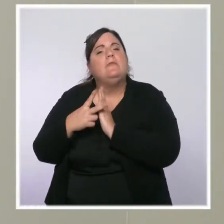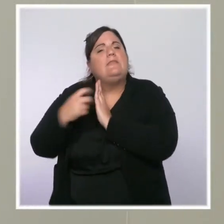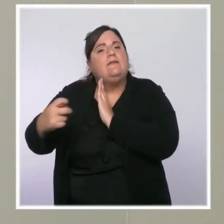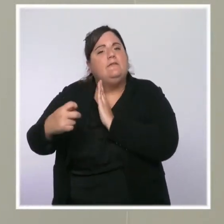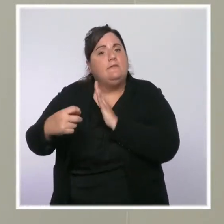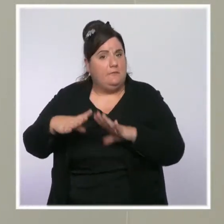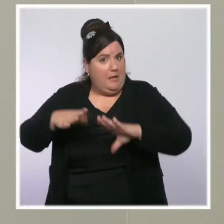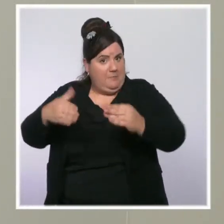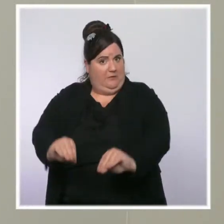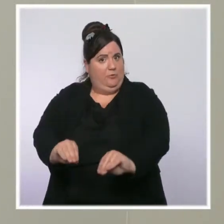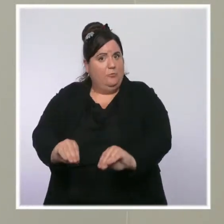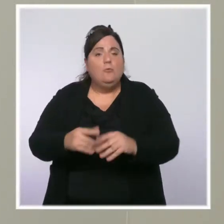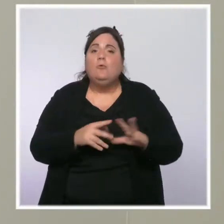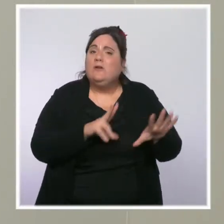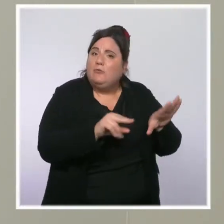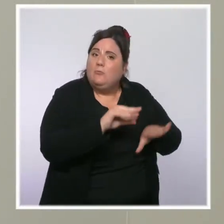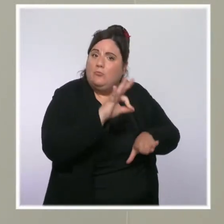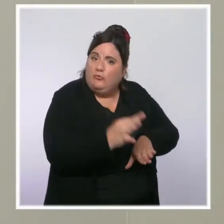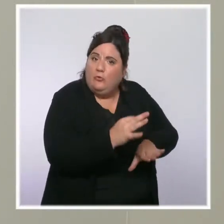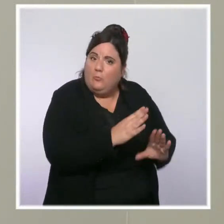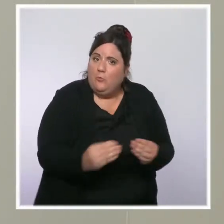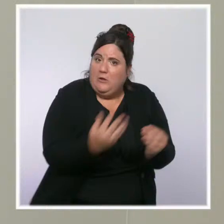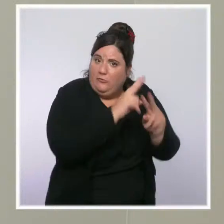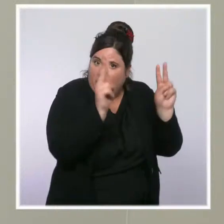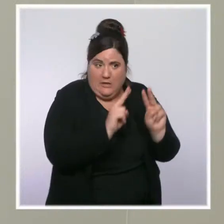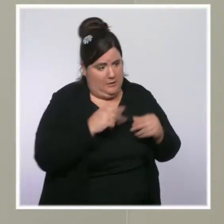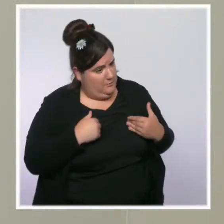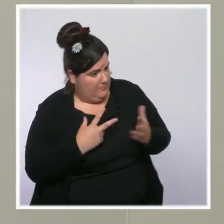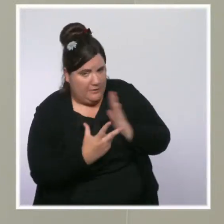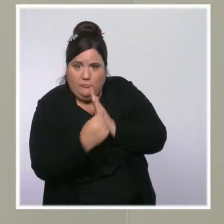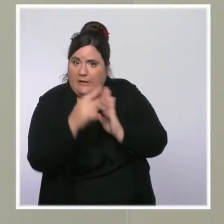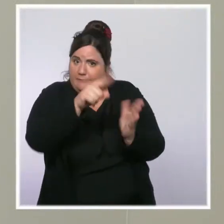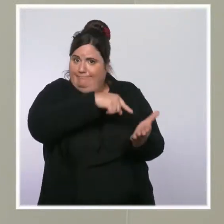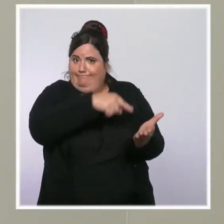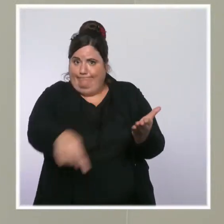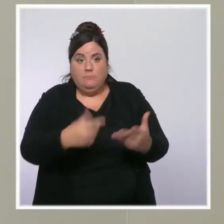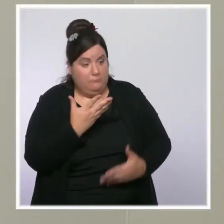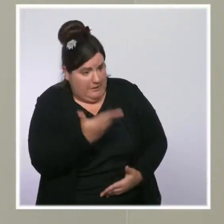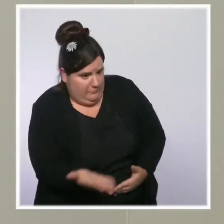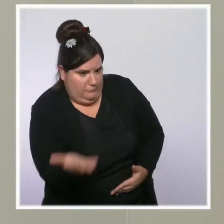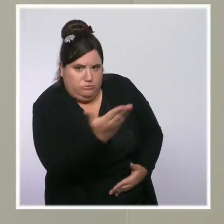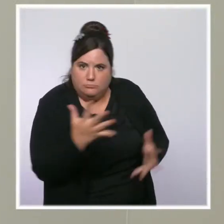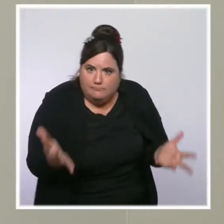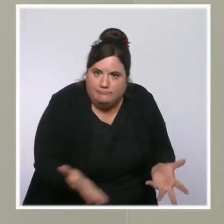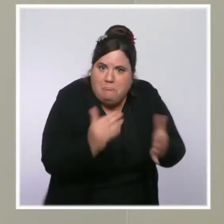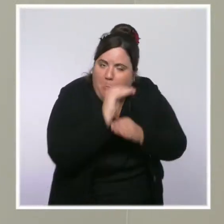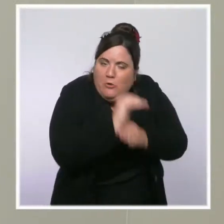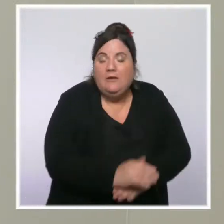précisément, on prend des mesures qui visent à augmenter le pouvoir d'achat des classes moyennes. Maintenant, je disais à l'instant qu'il y a une augmentation